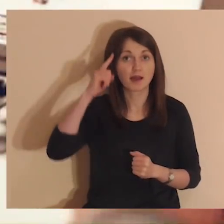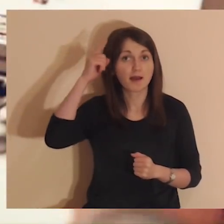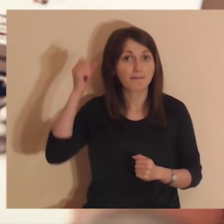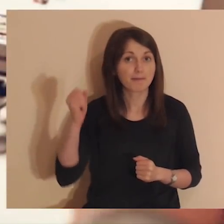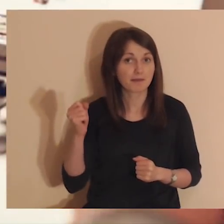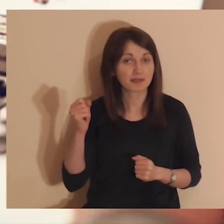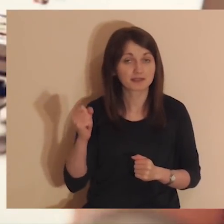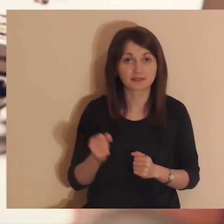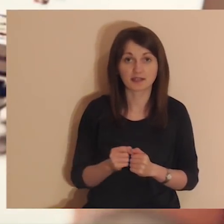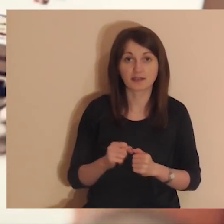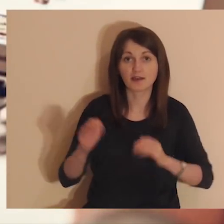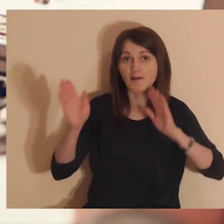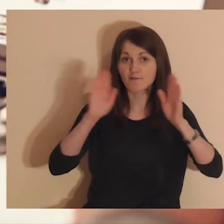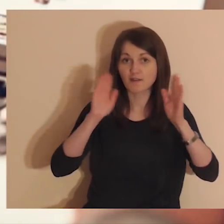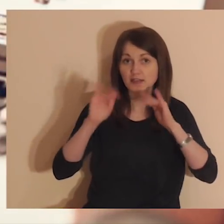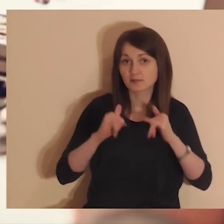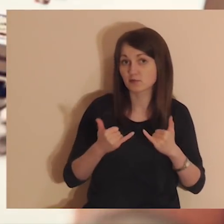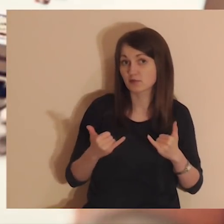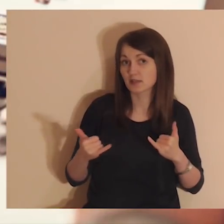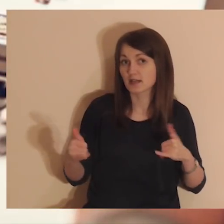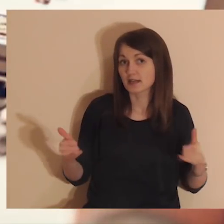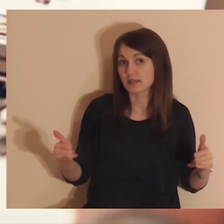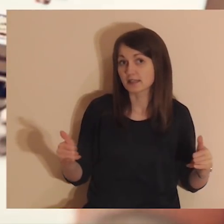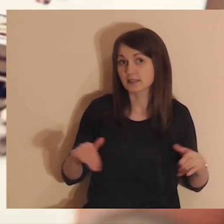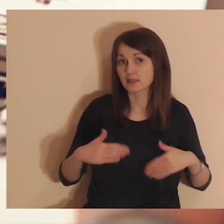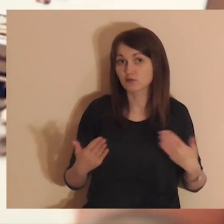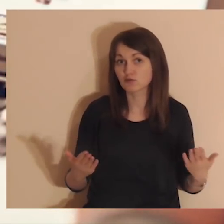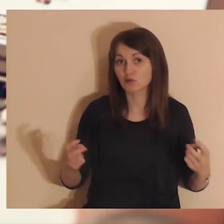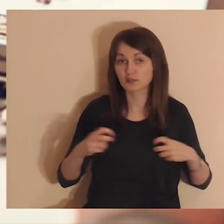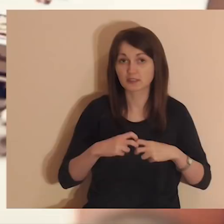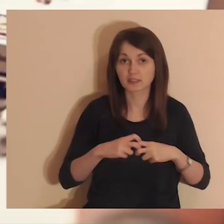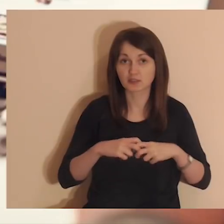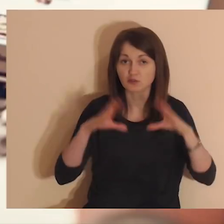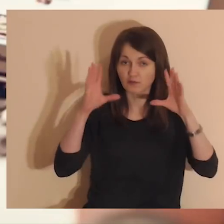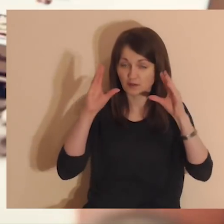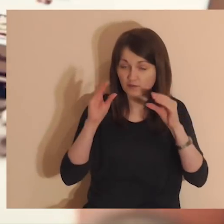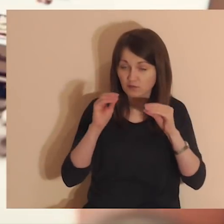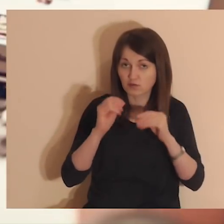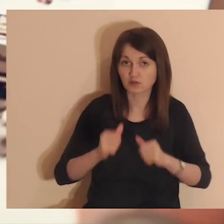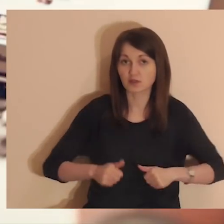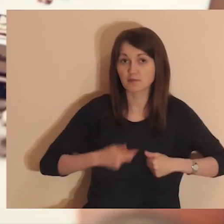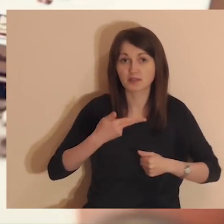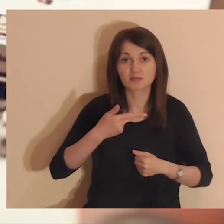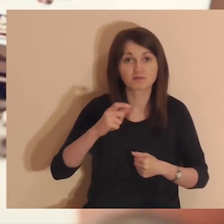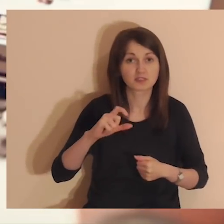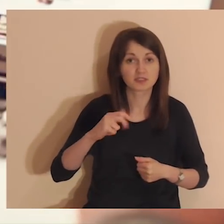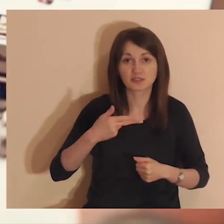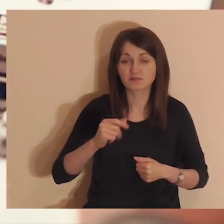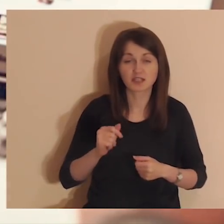Pamiętaj, aby wyłączyć Facebook oraz inne strony internetowe, tak aby nic ci nie przeszkadzało.